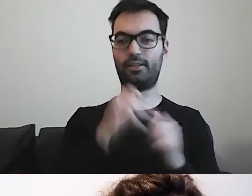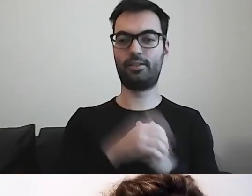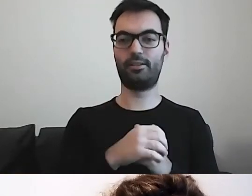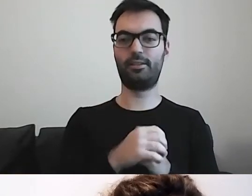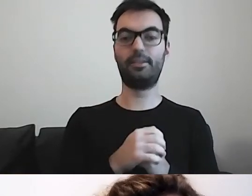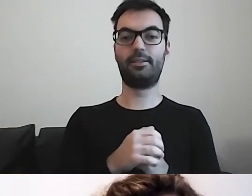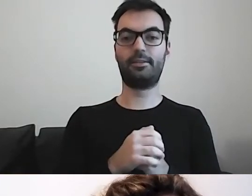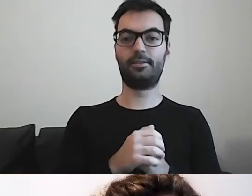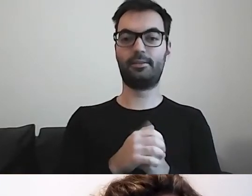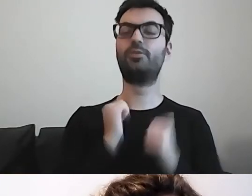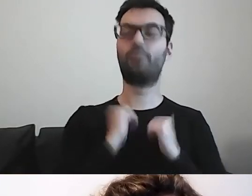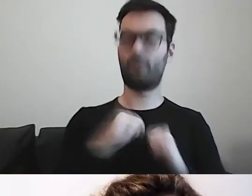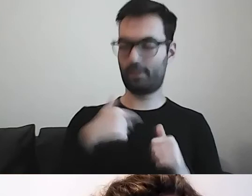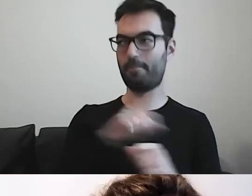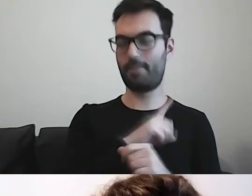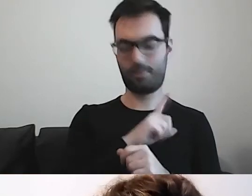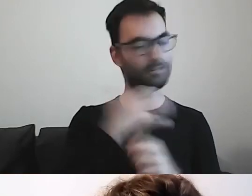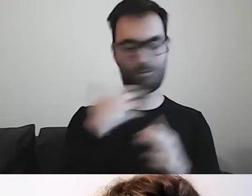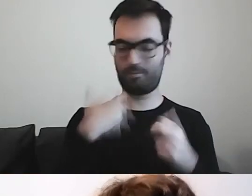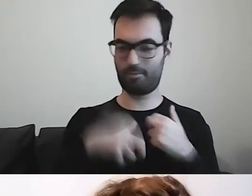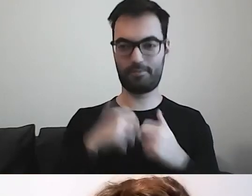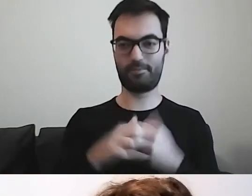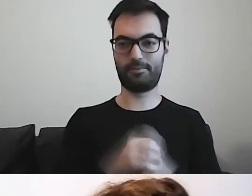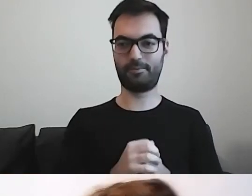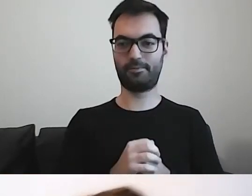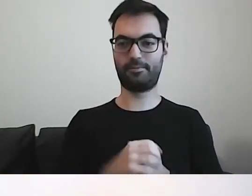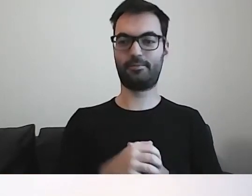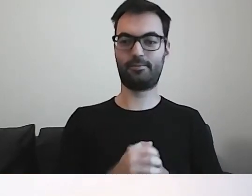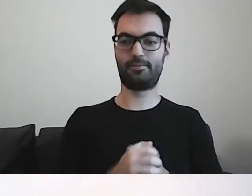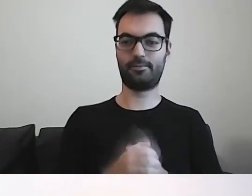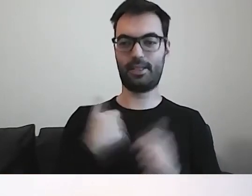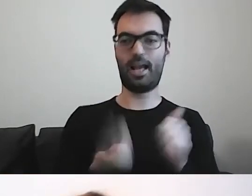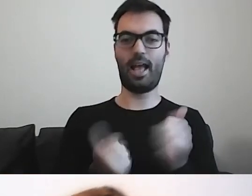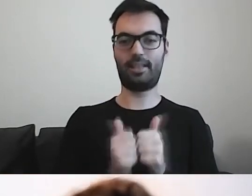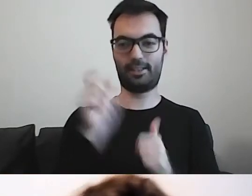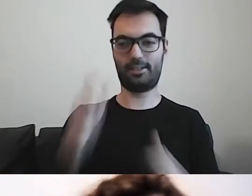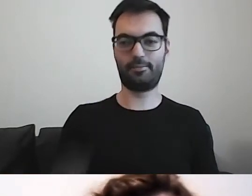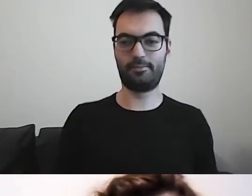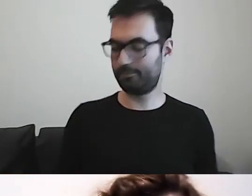MAŁGORZATA: Nie martw się, jestem czujna. Jestem twoim asystentem.